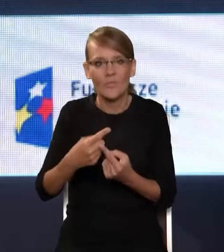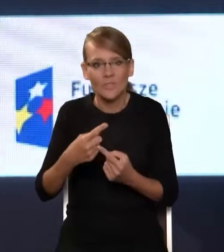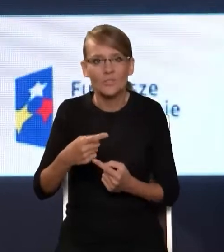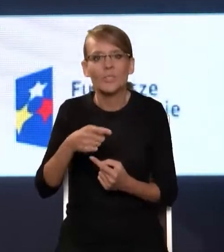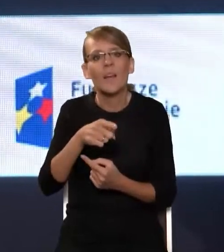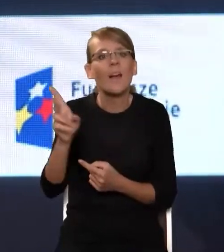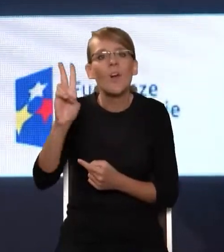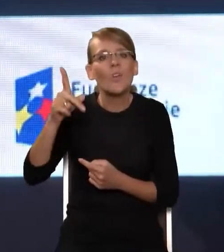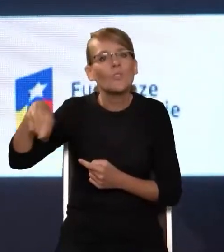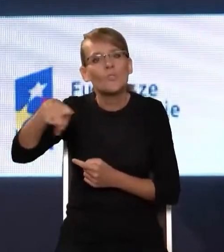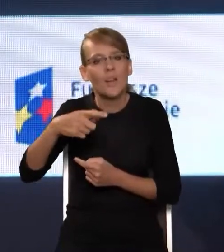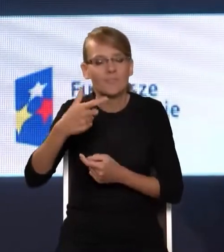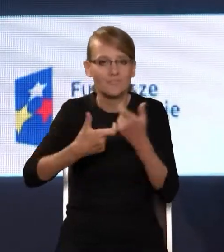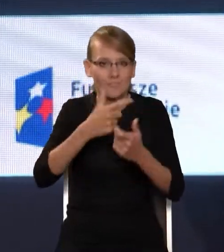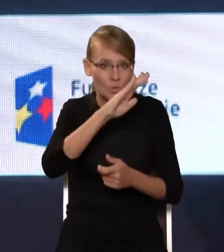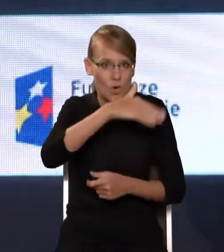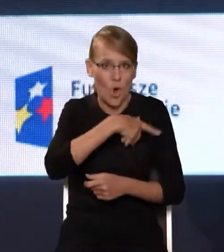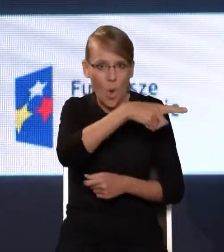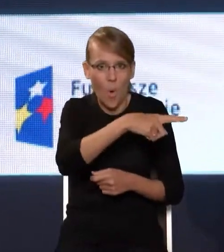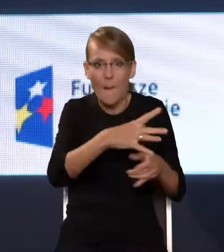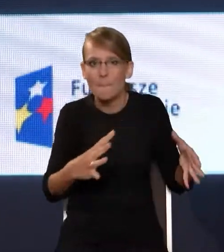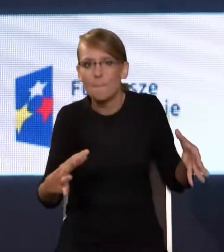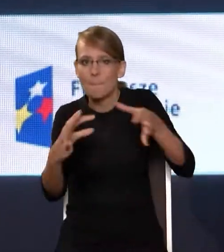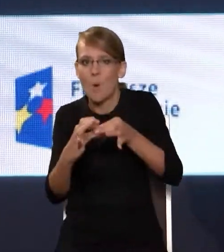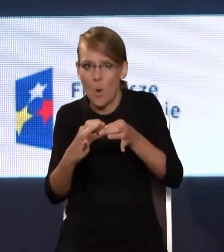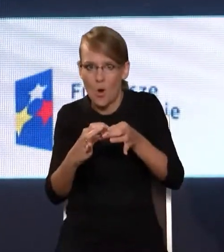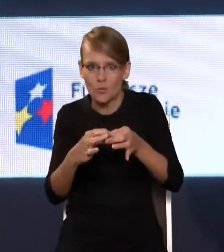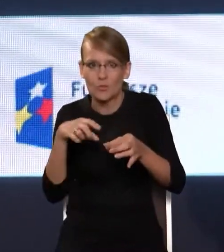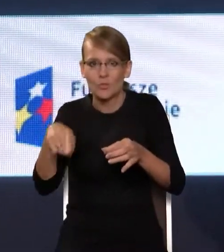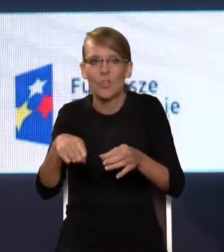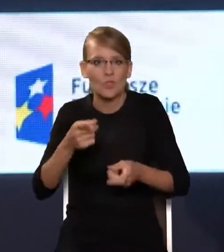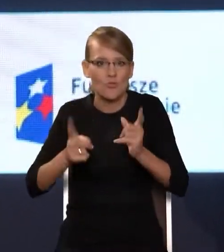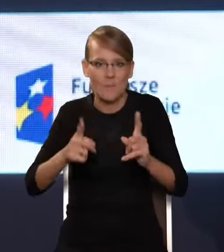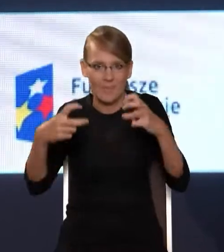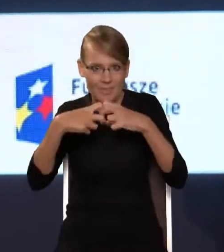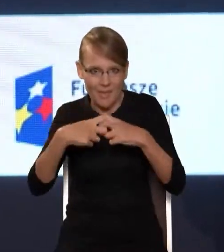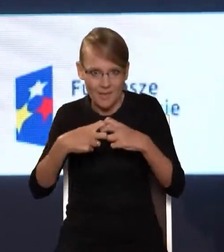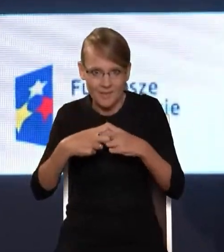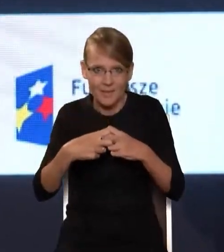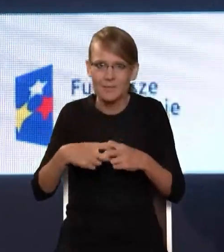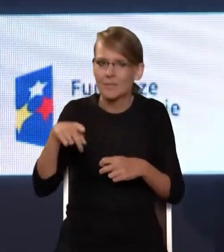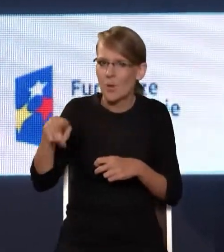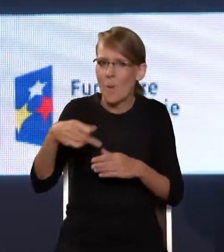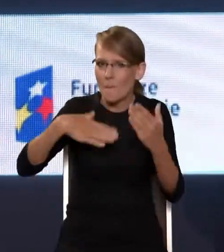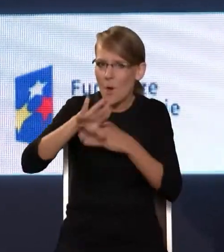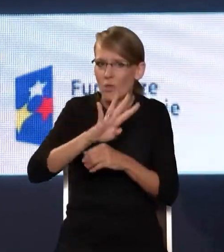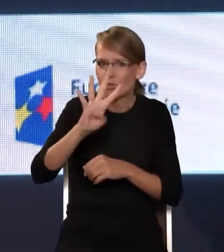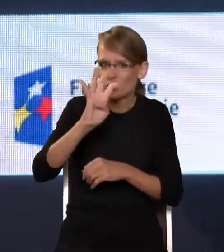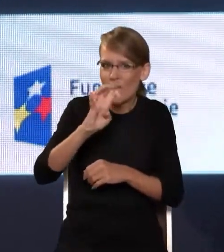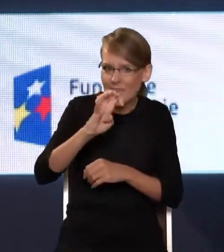szkoły do szerokopasmowego internetu. Ponad 400 operatorów do tej pory